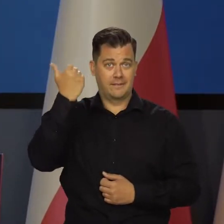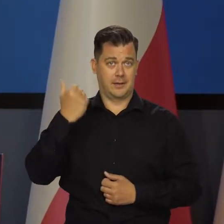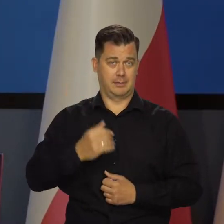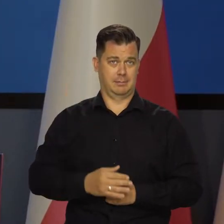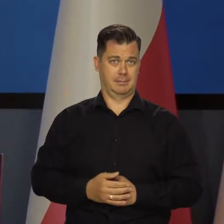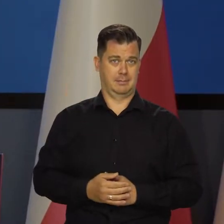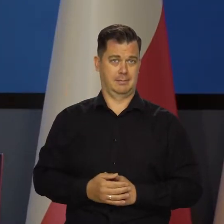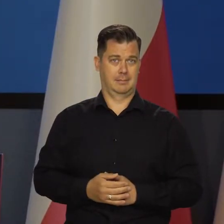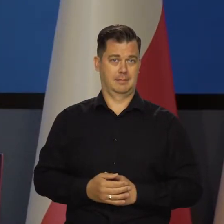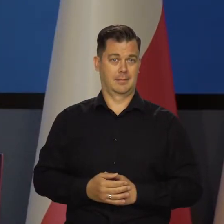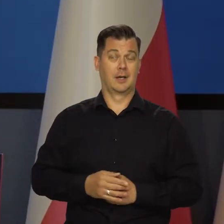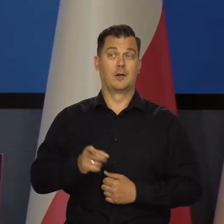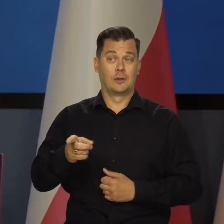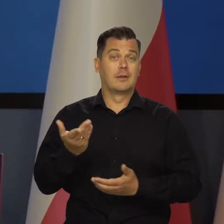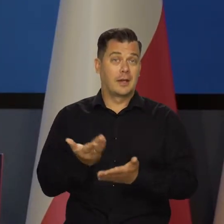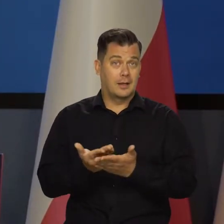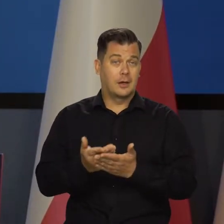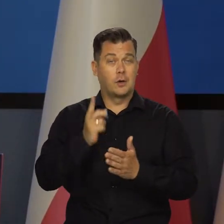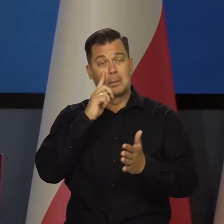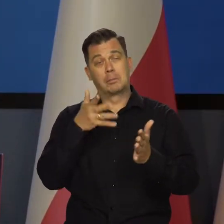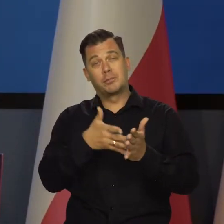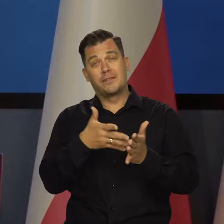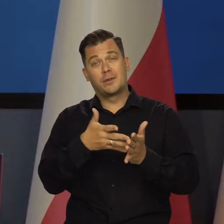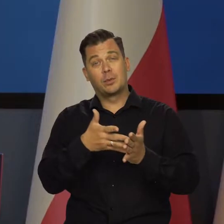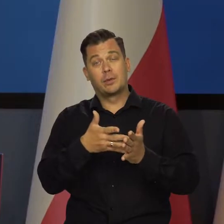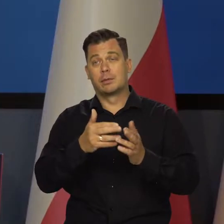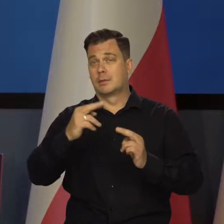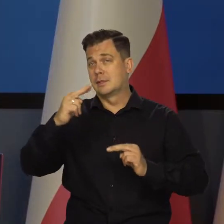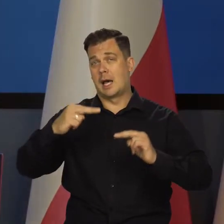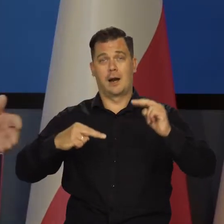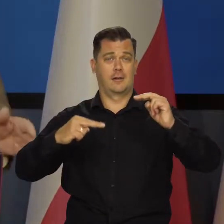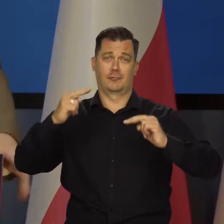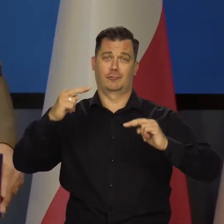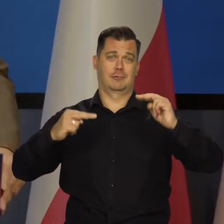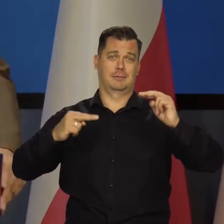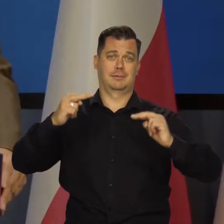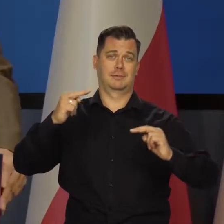Nie mamy pojęcia i stosunku do tego nasze projekcie, nasze przewidywania są różne.